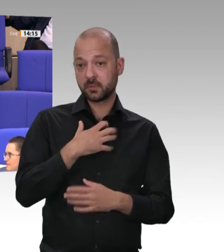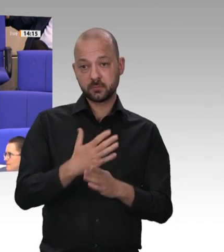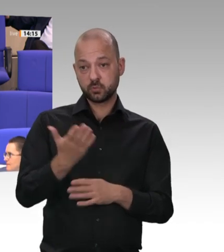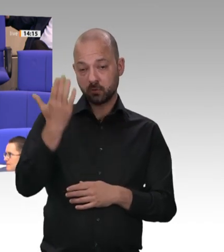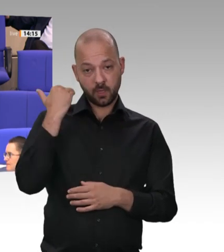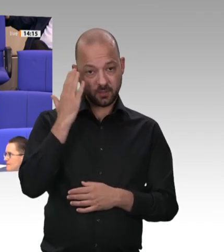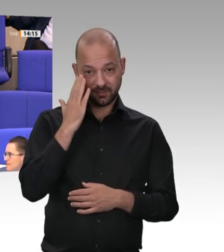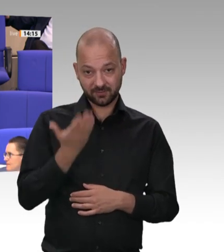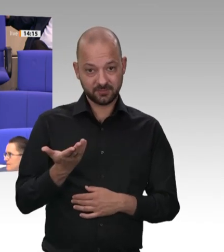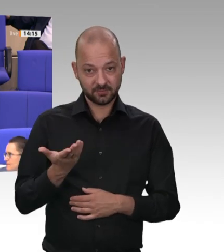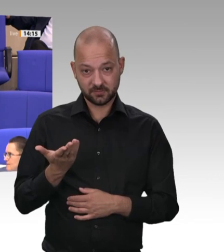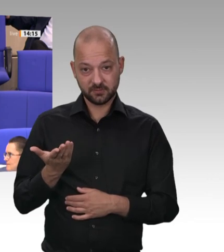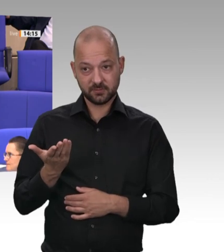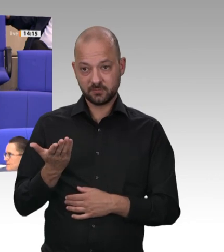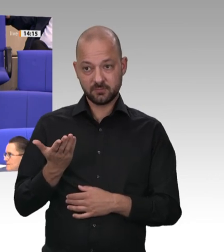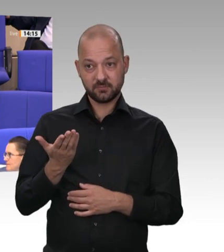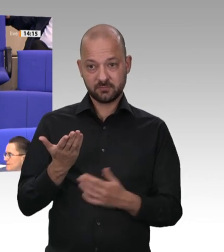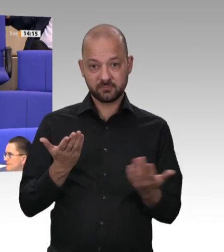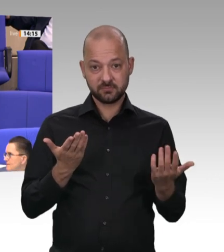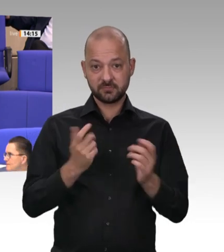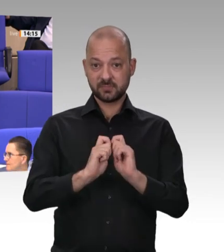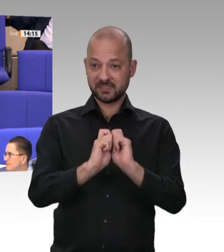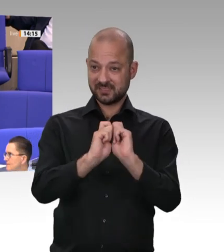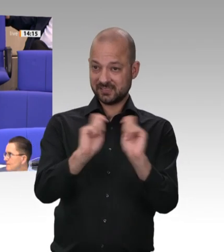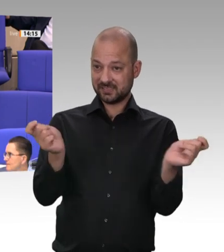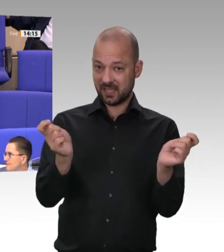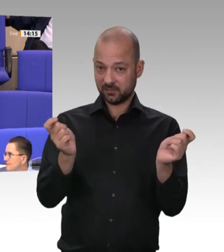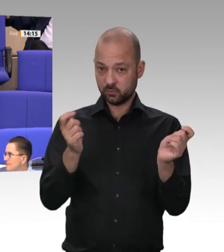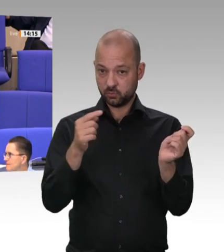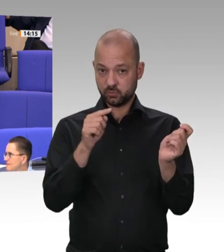oder vorgestern in der Zeitung gestanden. Das ist vom 23. Juni 2013.